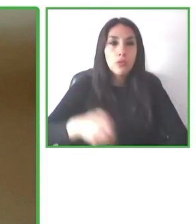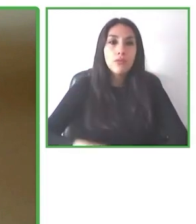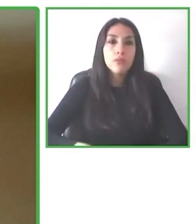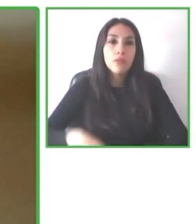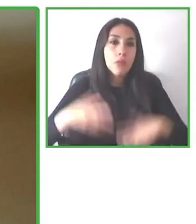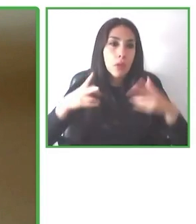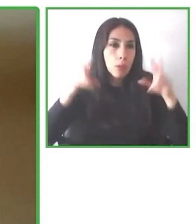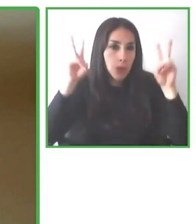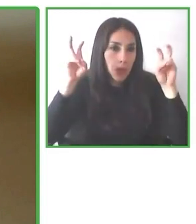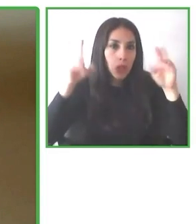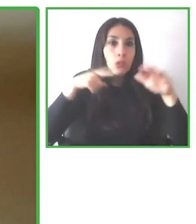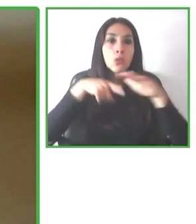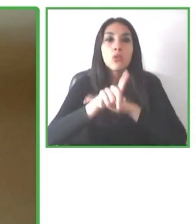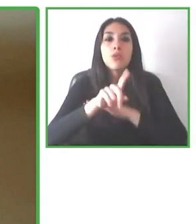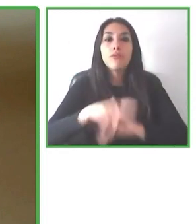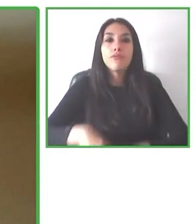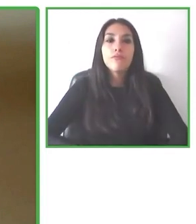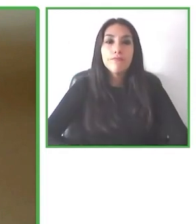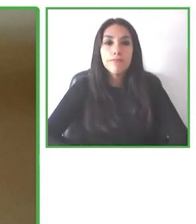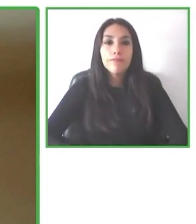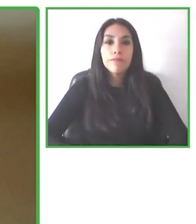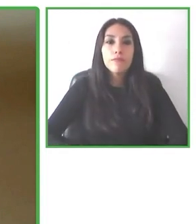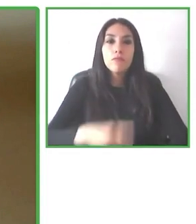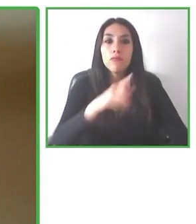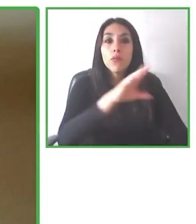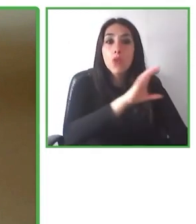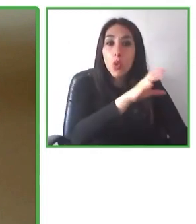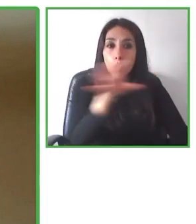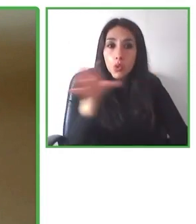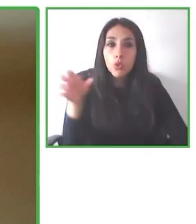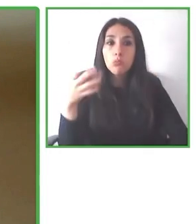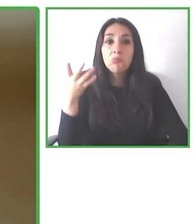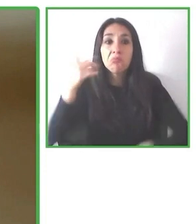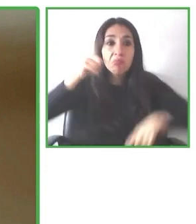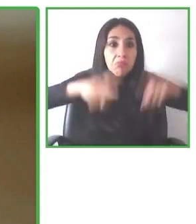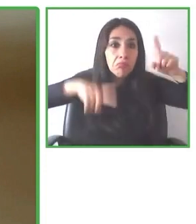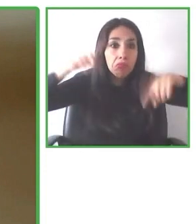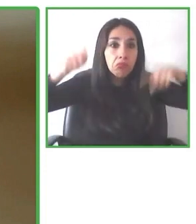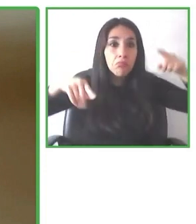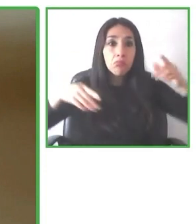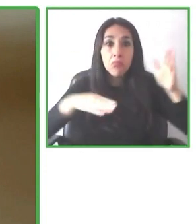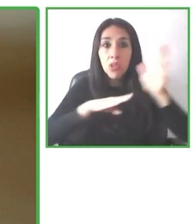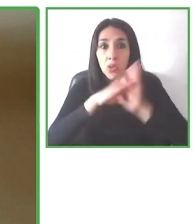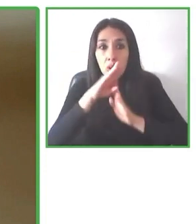quisieran ir. Nosotros ofrecemos información confiable y garantizada de accesibilidad.